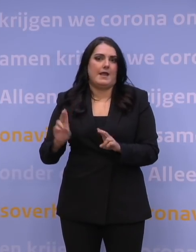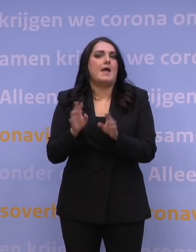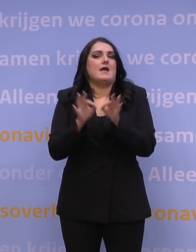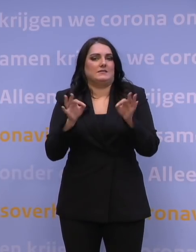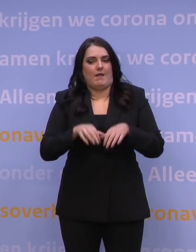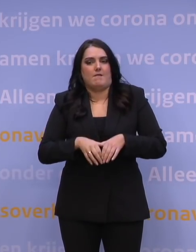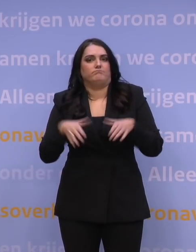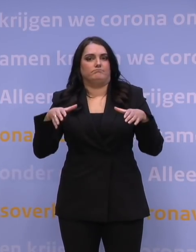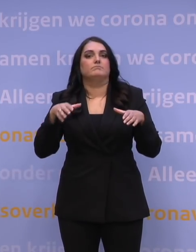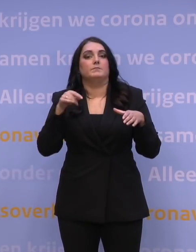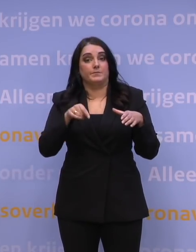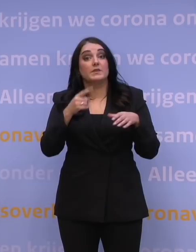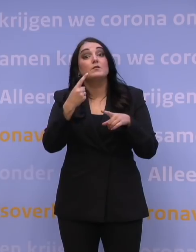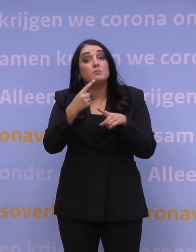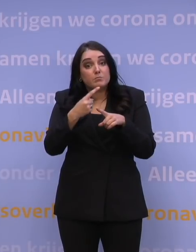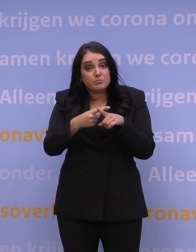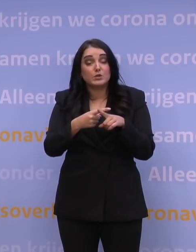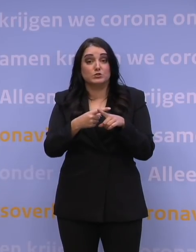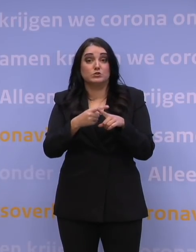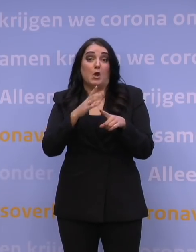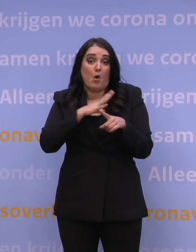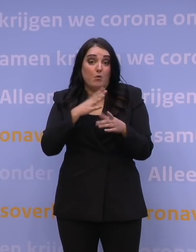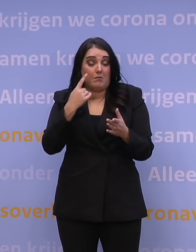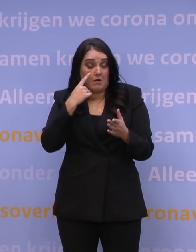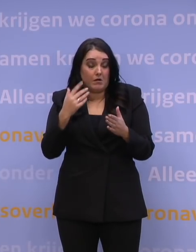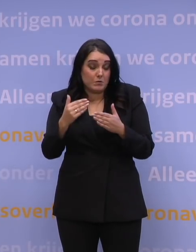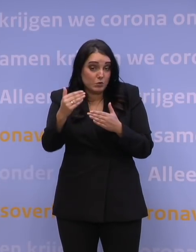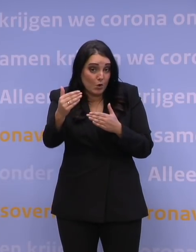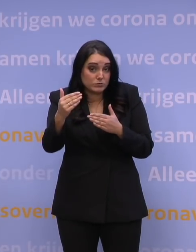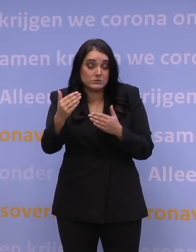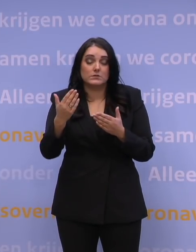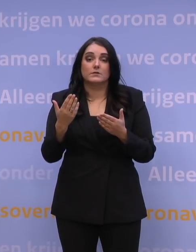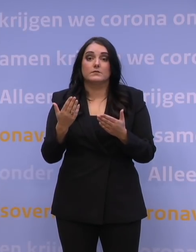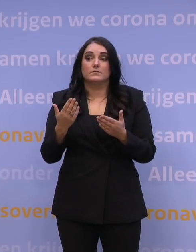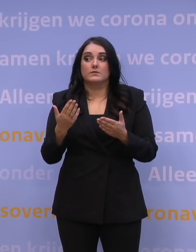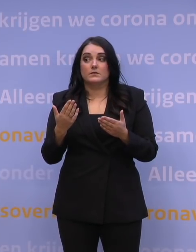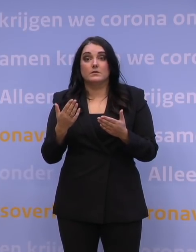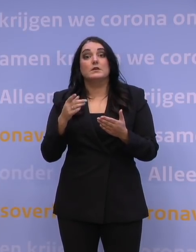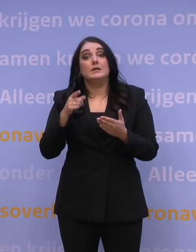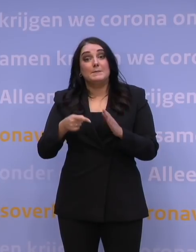Het tweede wat, vind ik, toch ook perspectief zou kunnen bieden, dat is dat we steeds meer leren natuurlijk